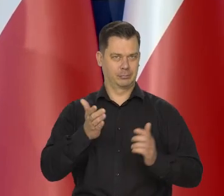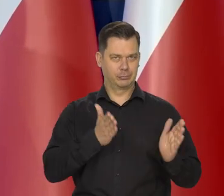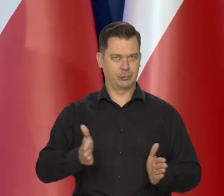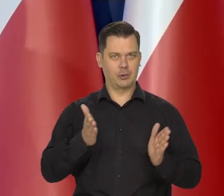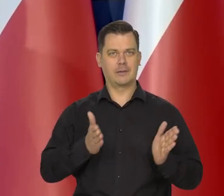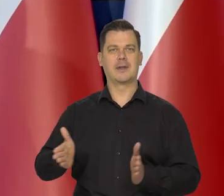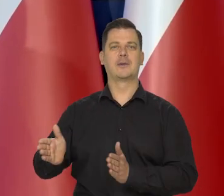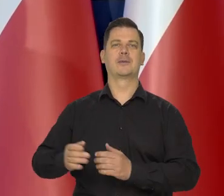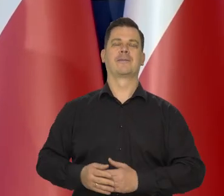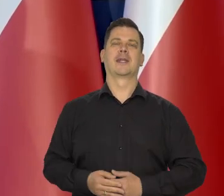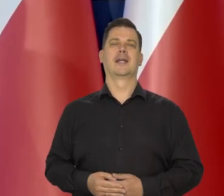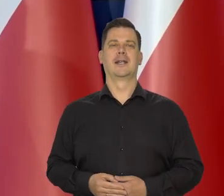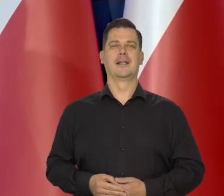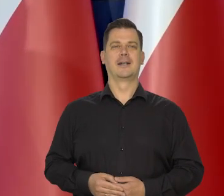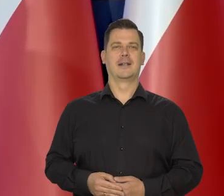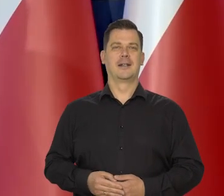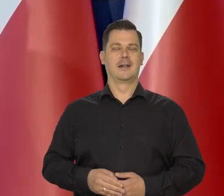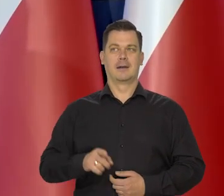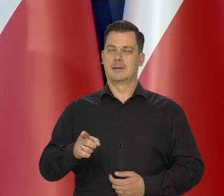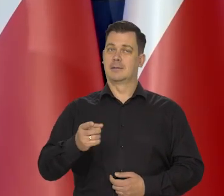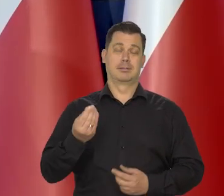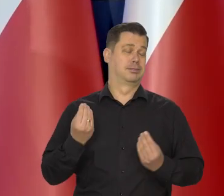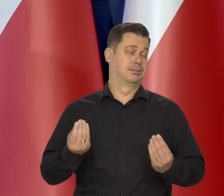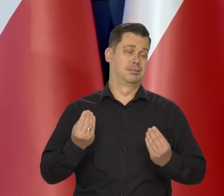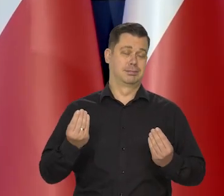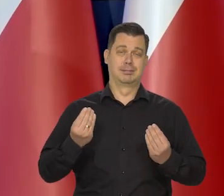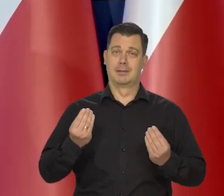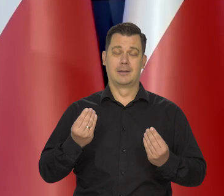No jest niesamowity zupełnie.